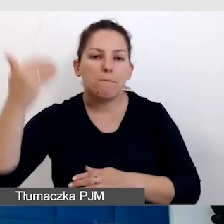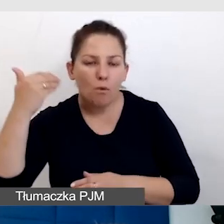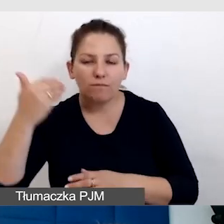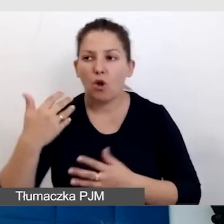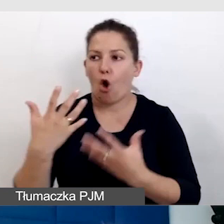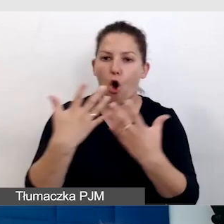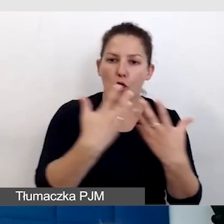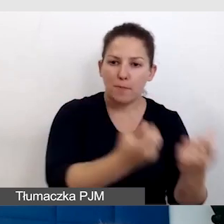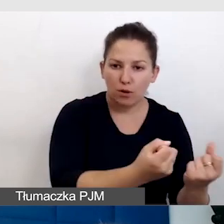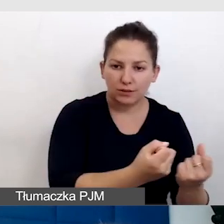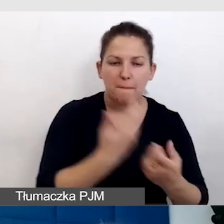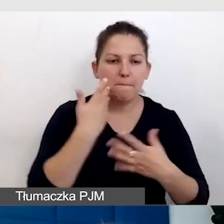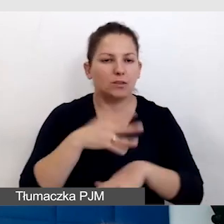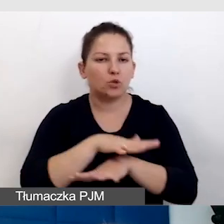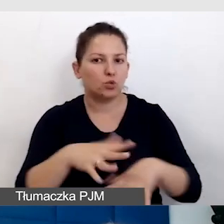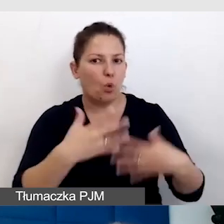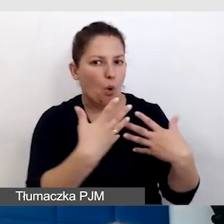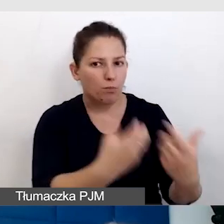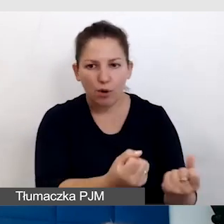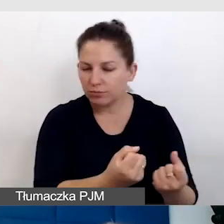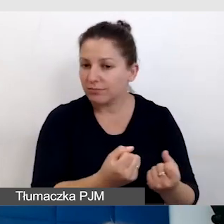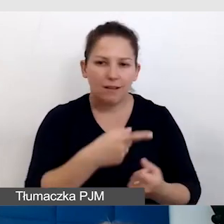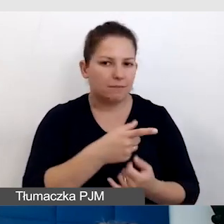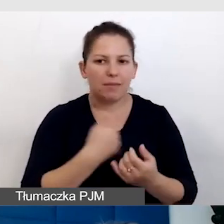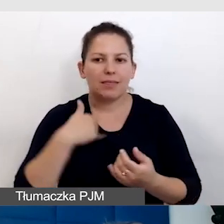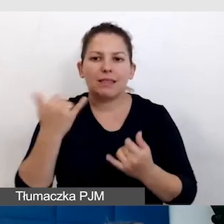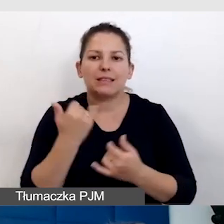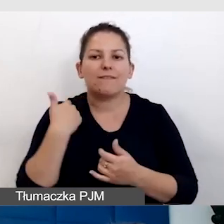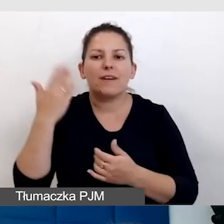gdzie mamy bardzo dużo odbiorców i nie zawsze wiemy, kto co preferuje.